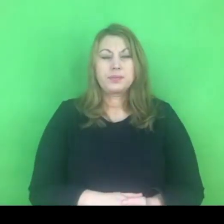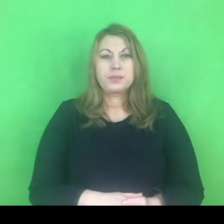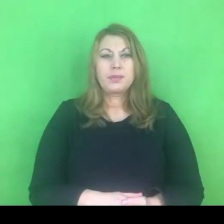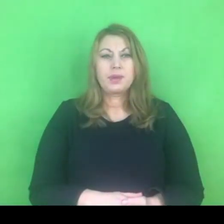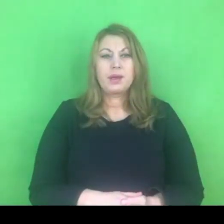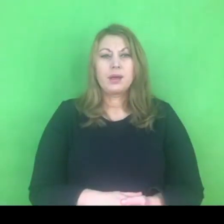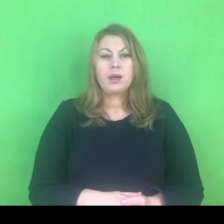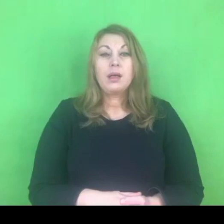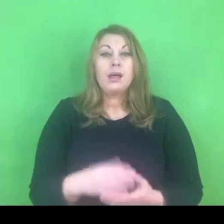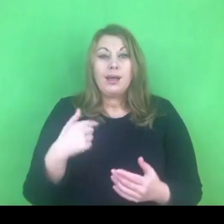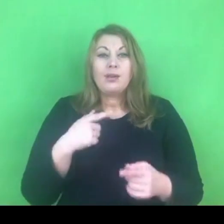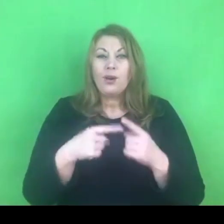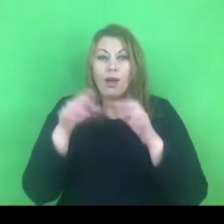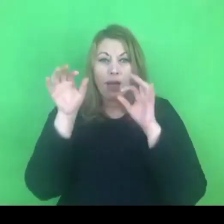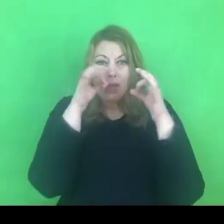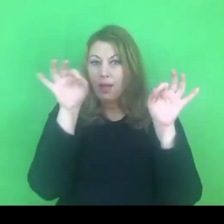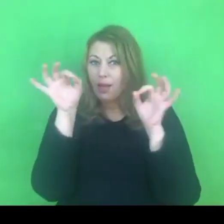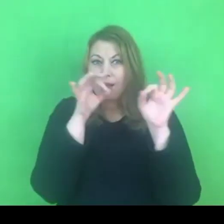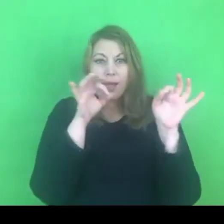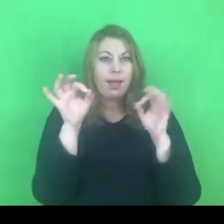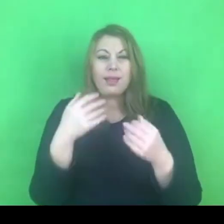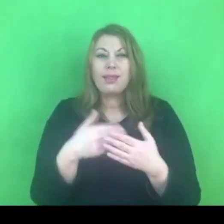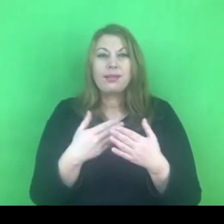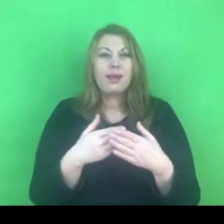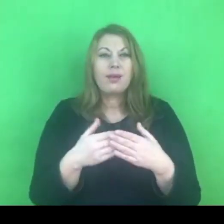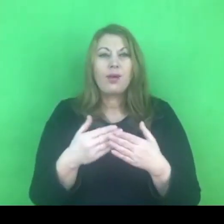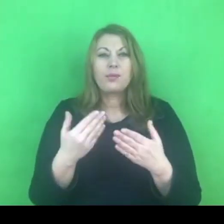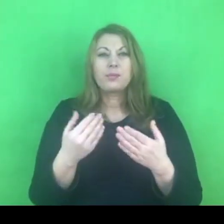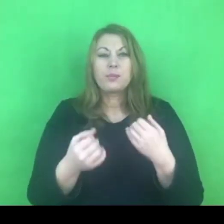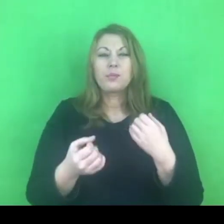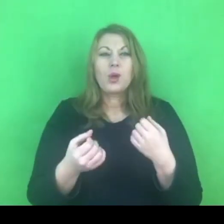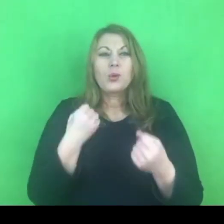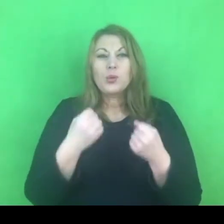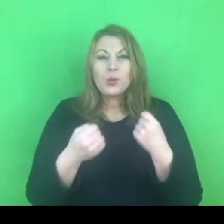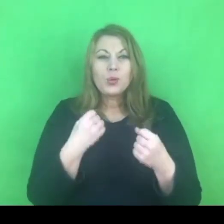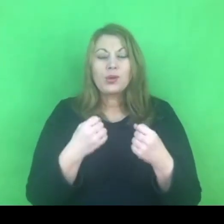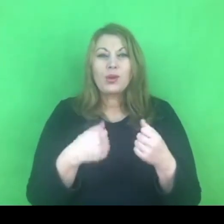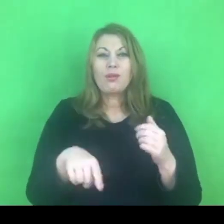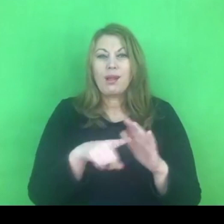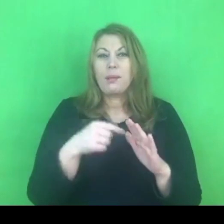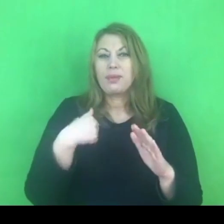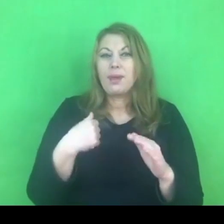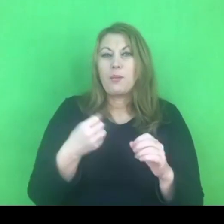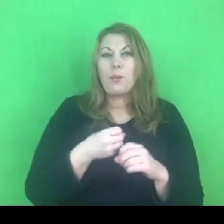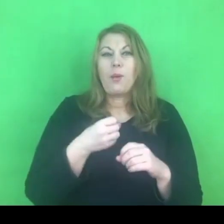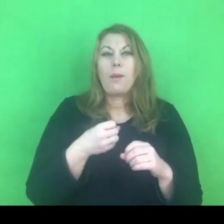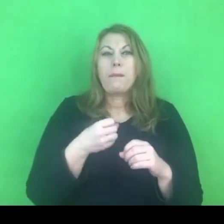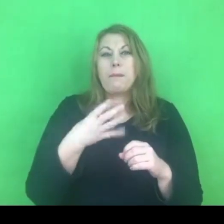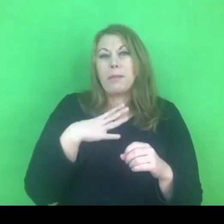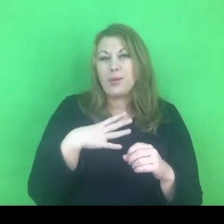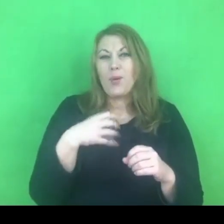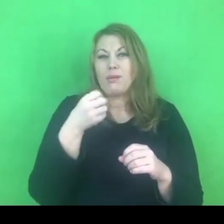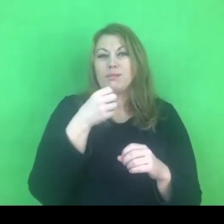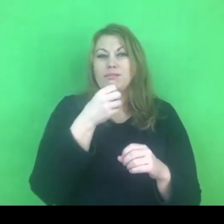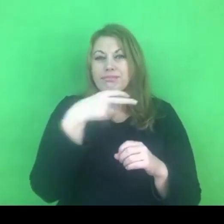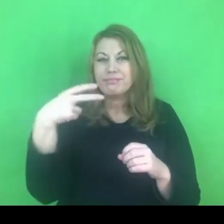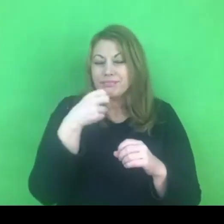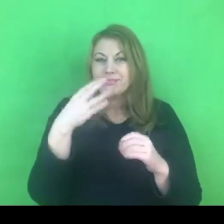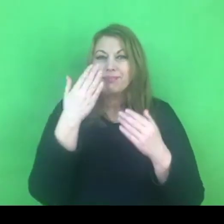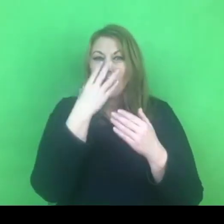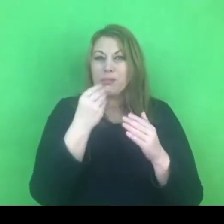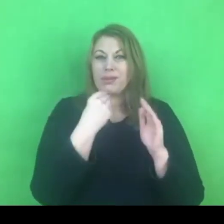ale rzeczywiście jest to dla mnie utrudnienie, że muszę tę prezentację pokazywać na wyrywki.